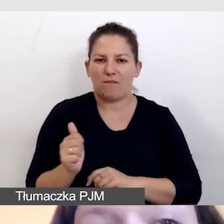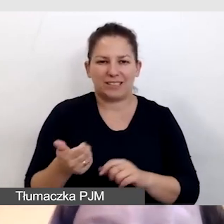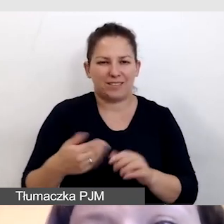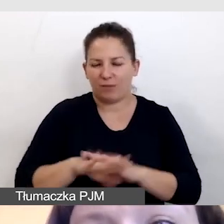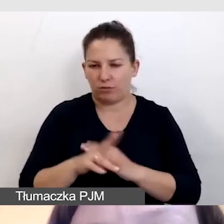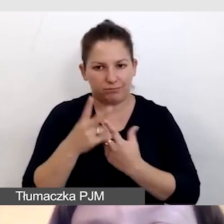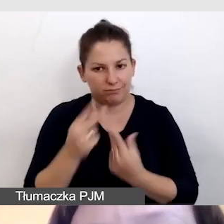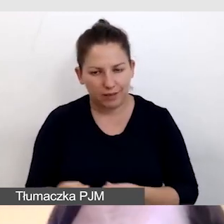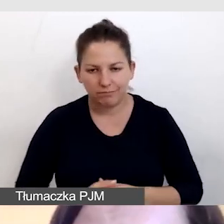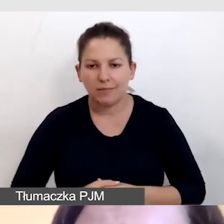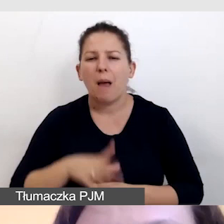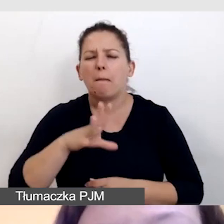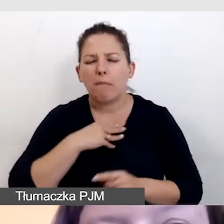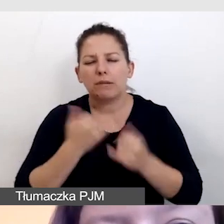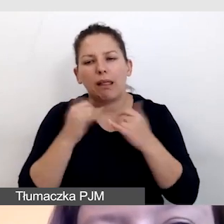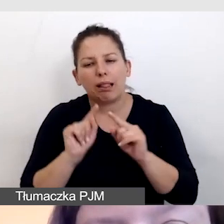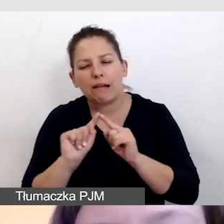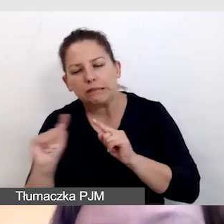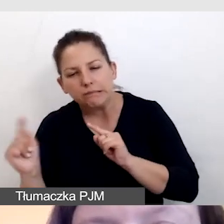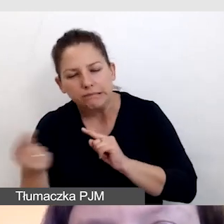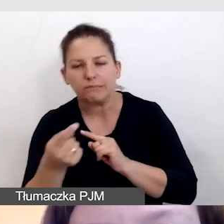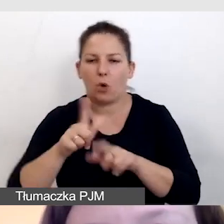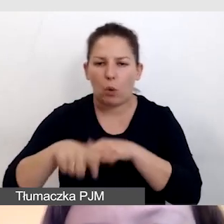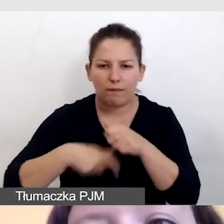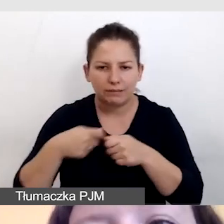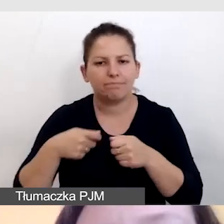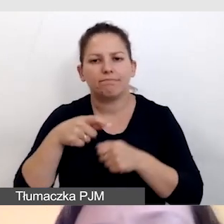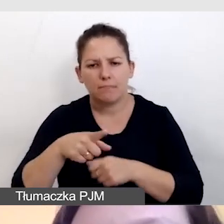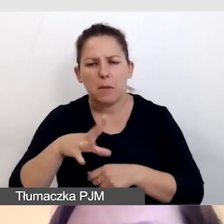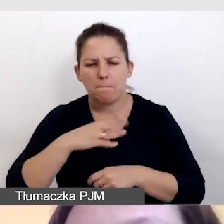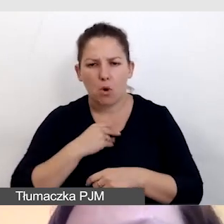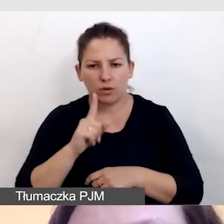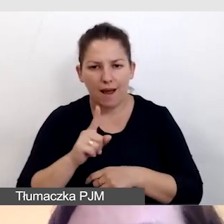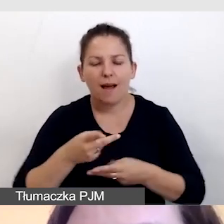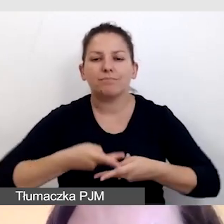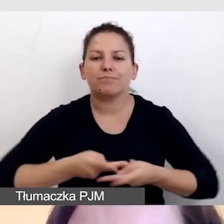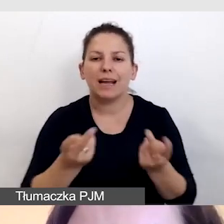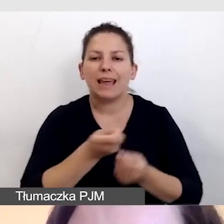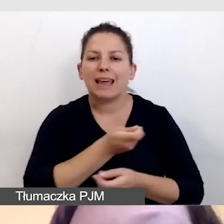Da się to obejść w sposób taki, że wypuszczamy kilka transmisji.